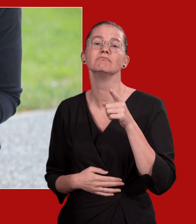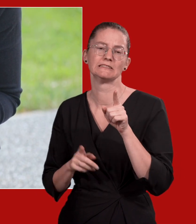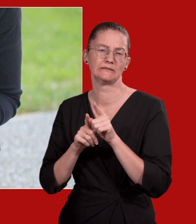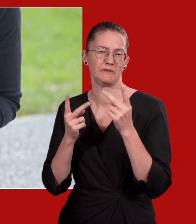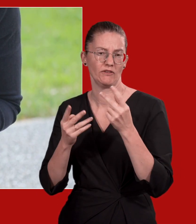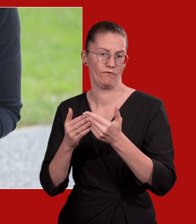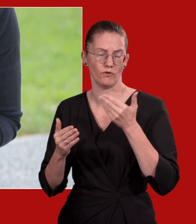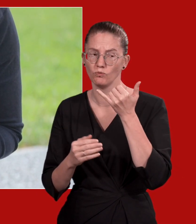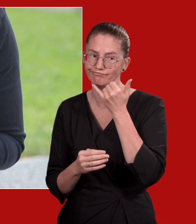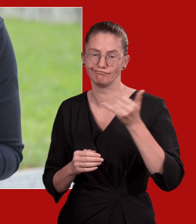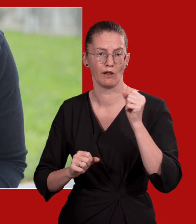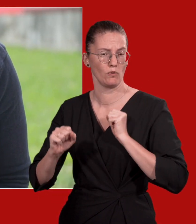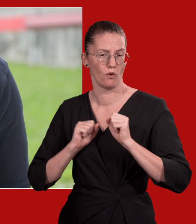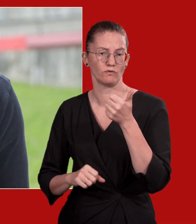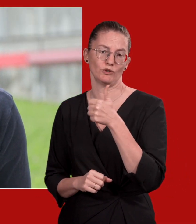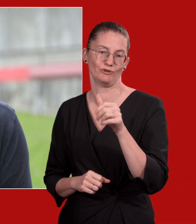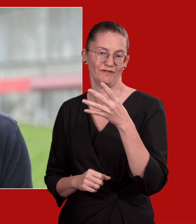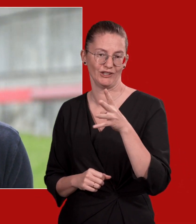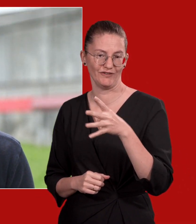Wählen Sie so früh wie möglich den Notruf 144.